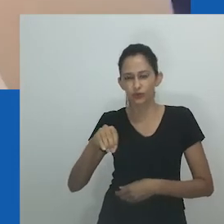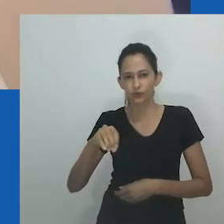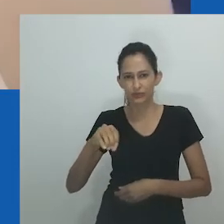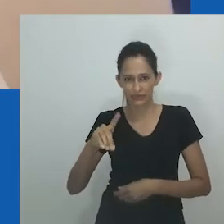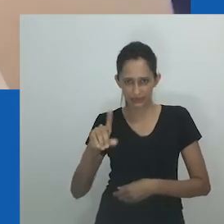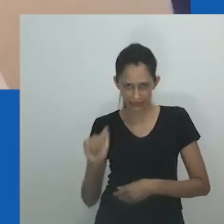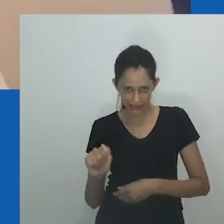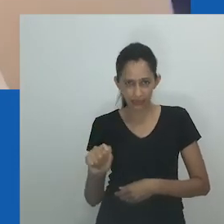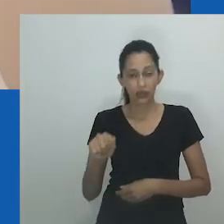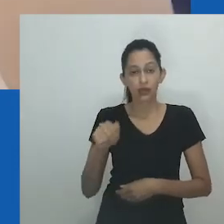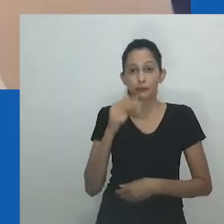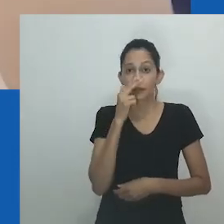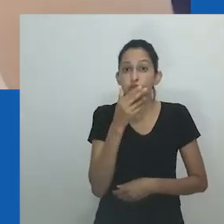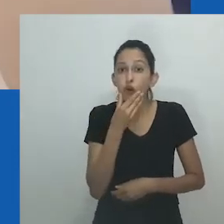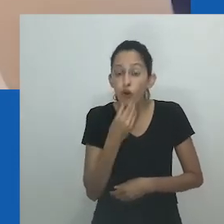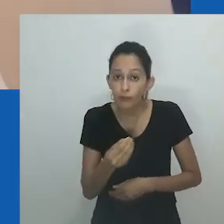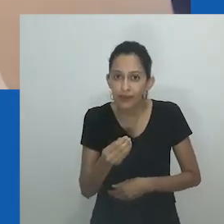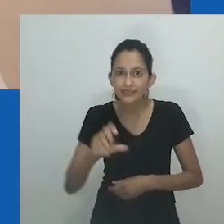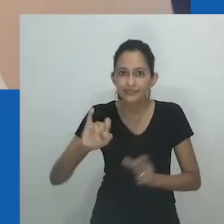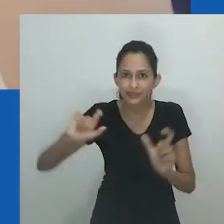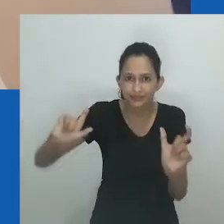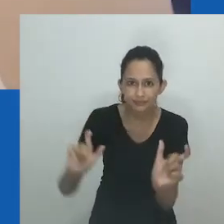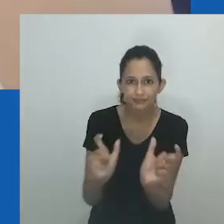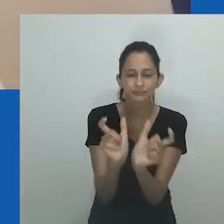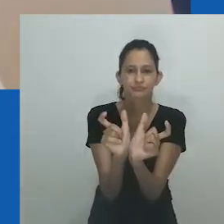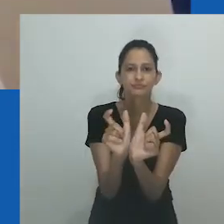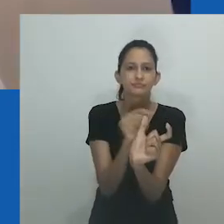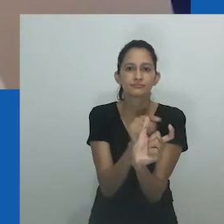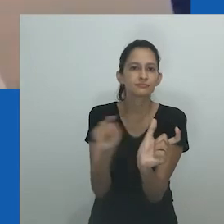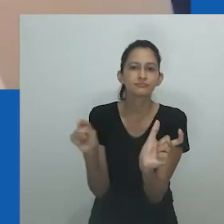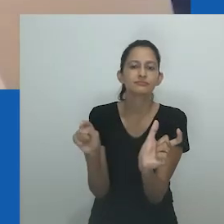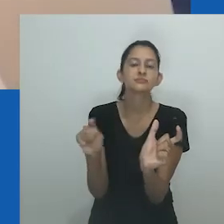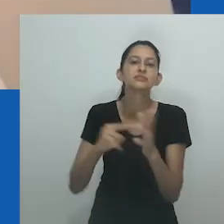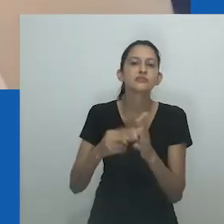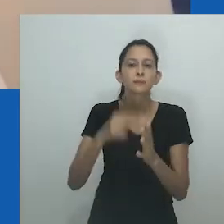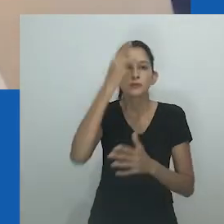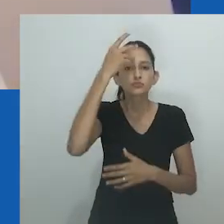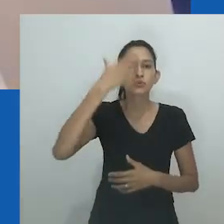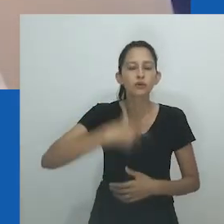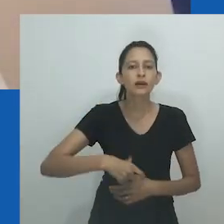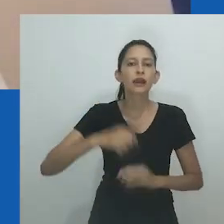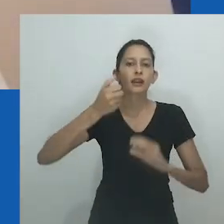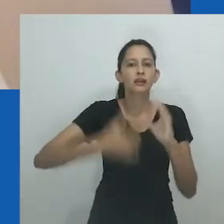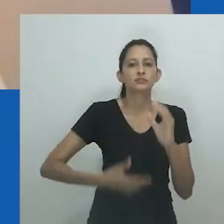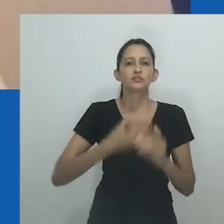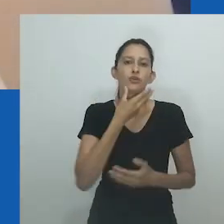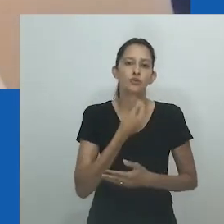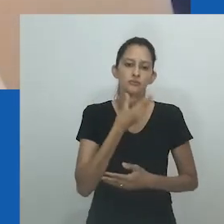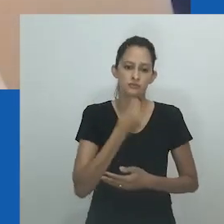Em alguns contextos, presume-se que se refere apenas a mulheres que optaram por não ter relações com homens,